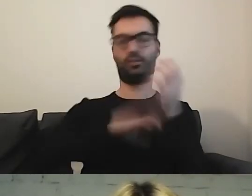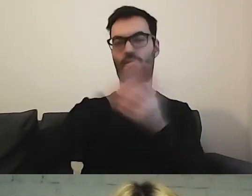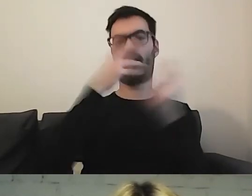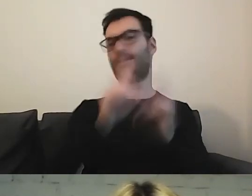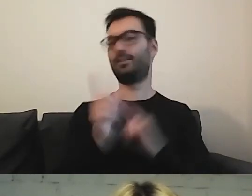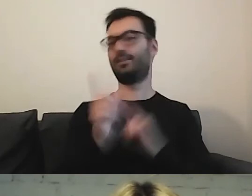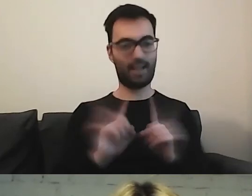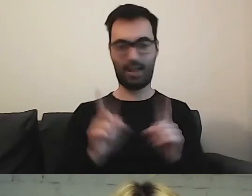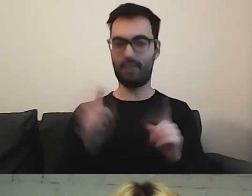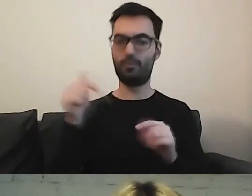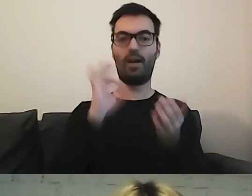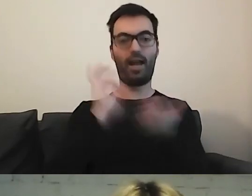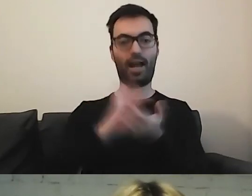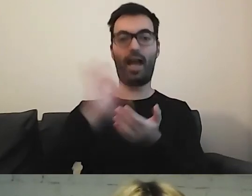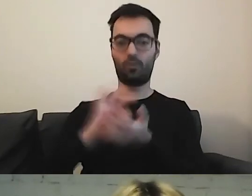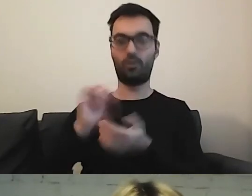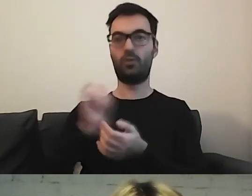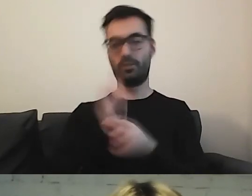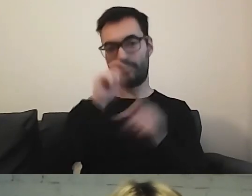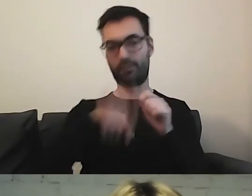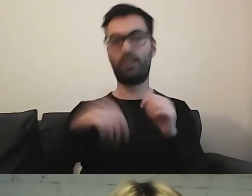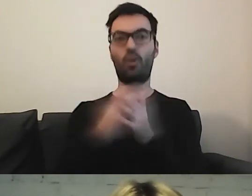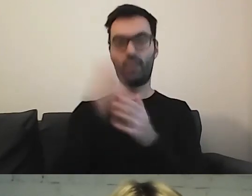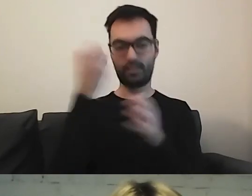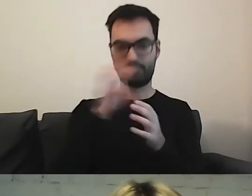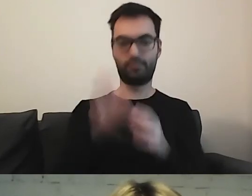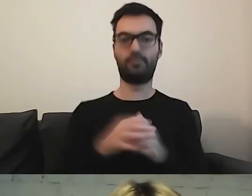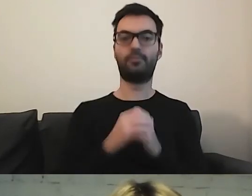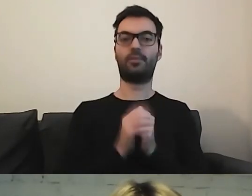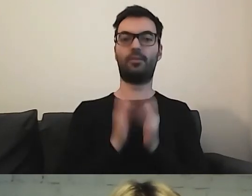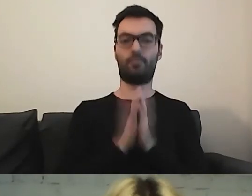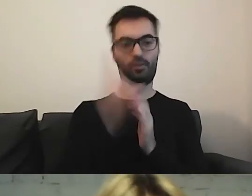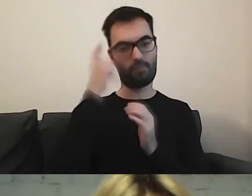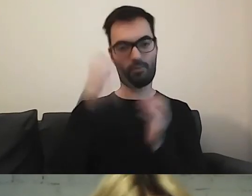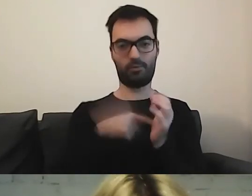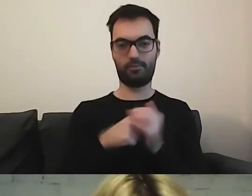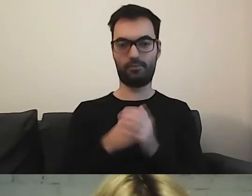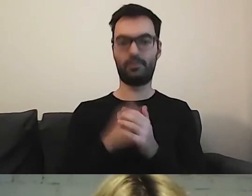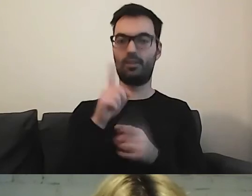Musimy aktualizować. Proszę o tym pamiętać. MAŁGORZATA: Trzeba być czujnym.